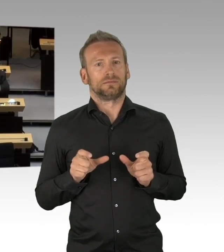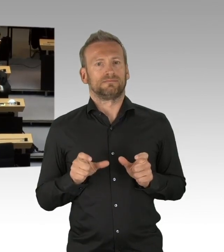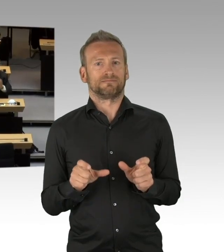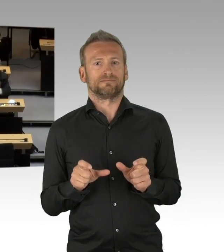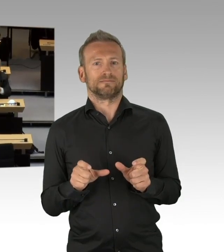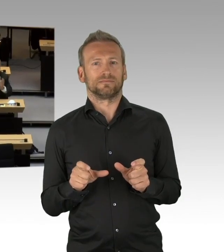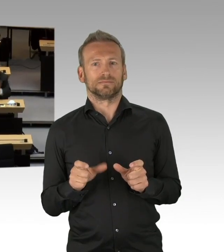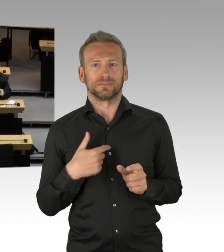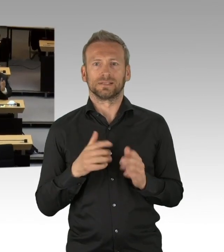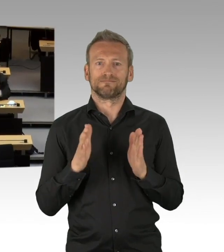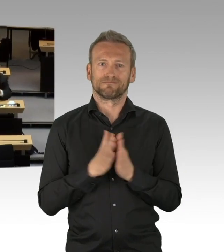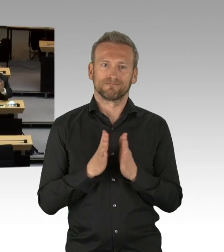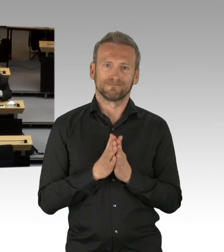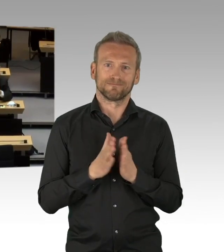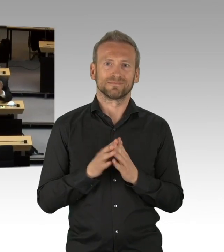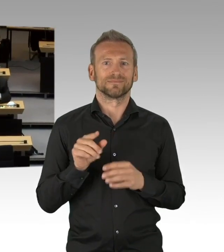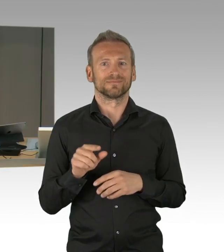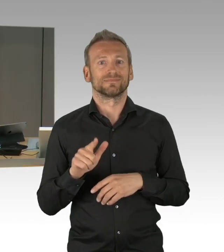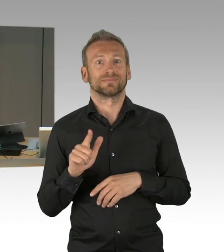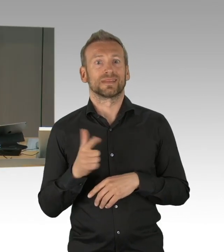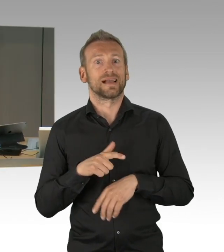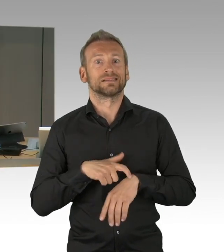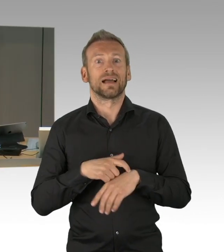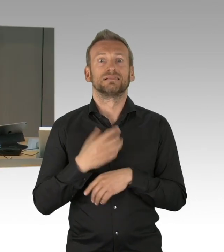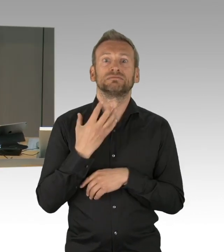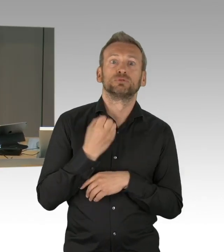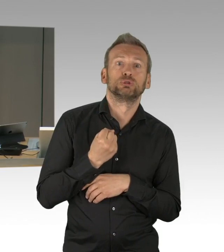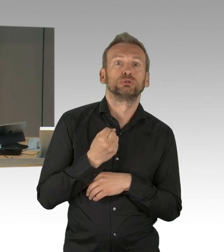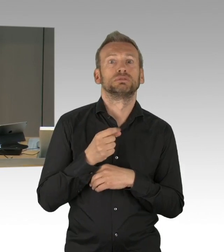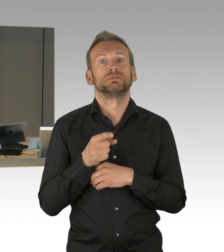(Präsidium) Für die Fraktion der AfD spricht jetzt der Abgeordnete Hansel, bitte schön.